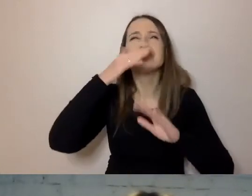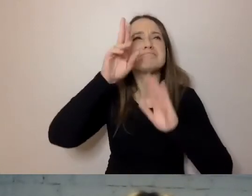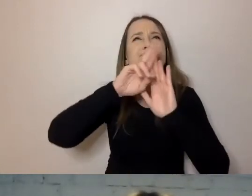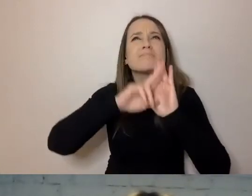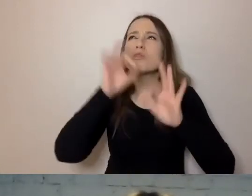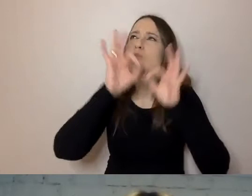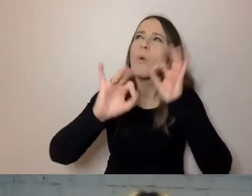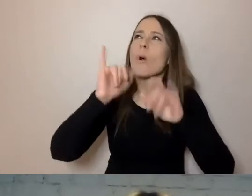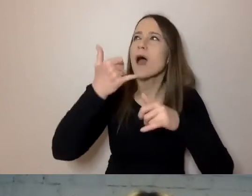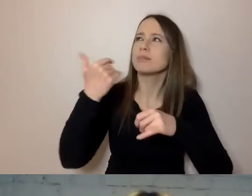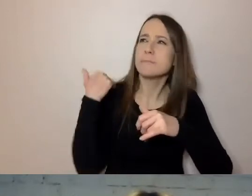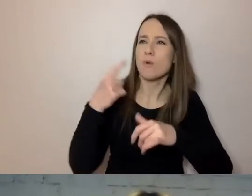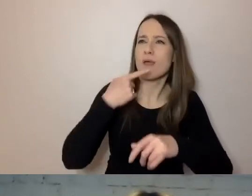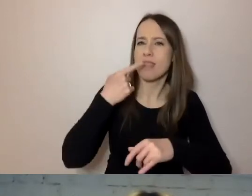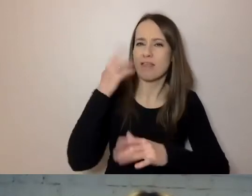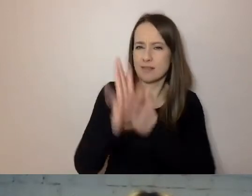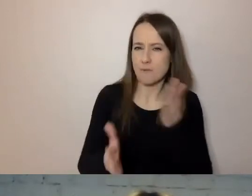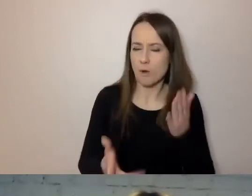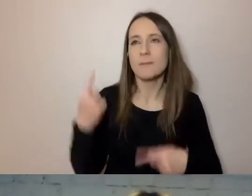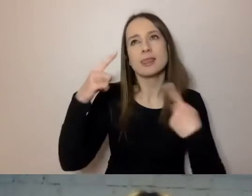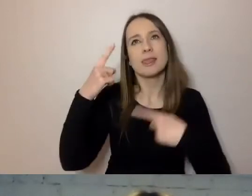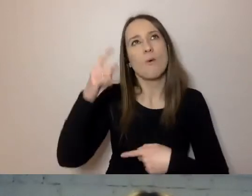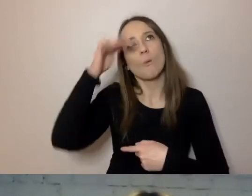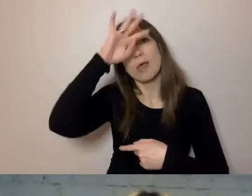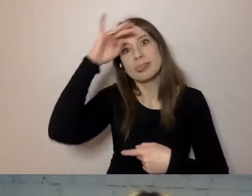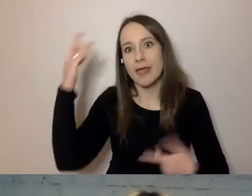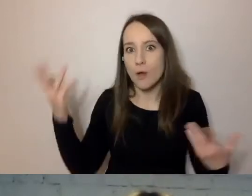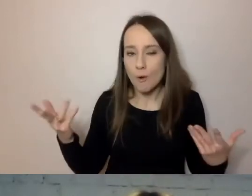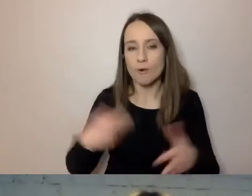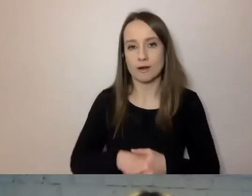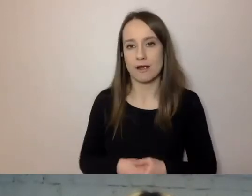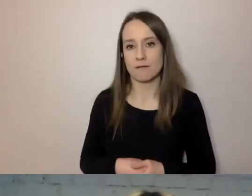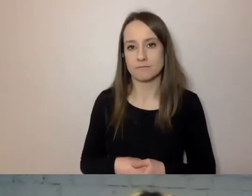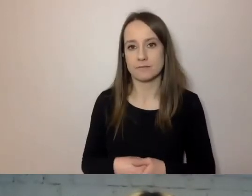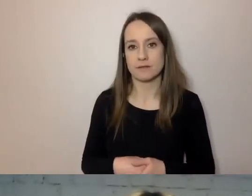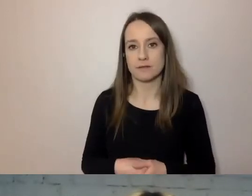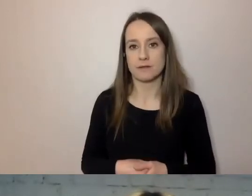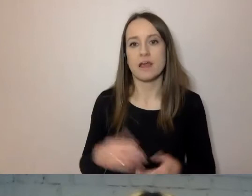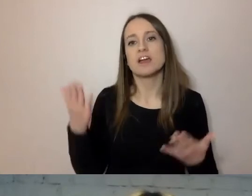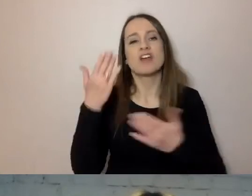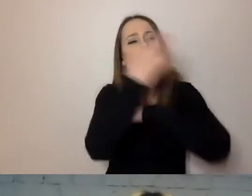Żeby to nie była abstrakcyjna teoria zaczerpnięta z uczelnianych katedr,